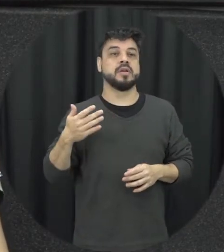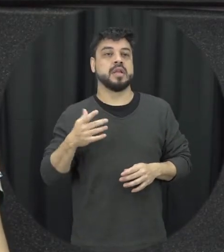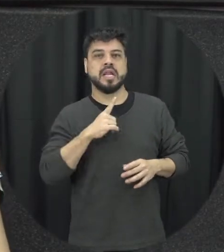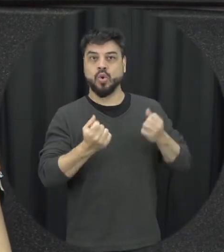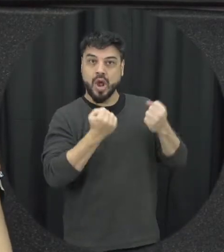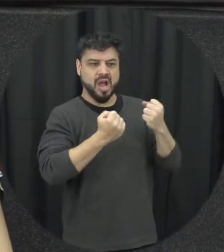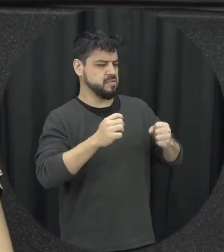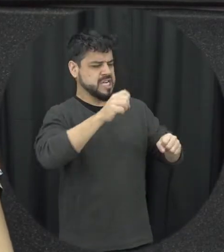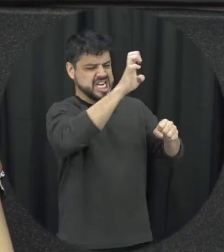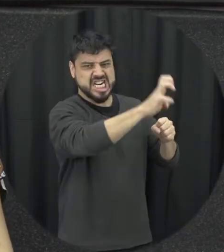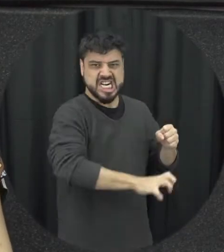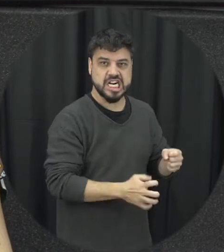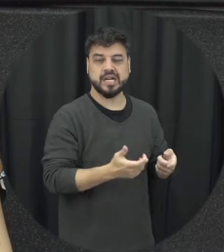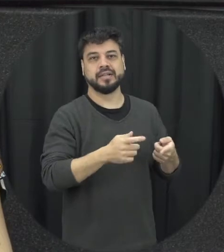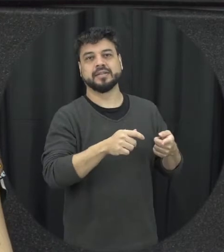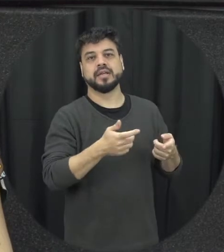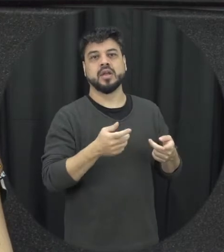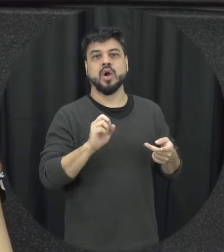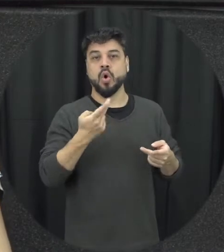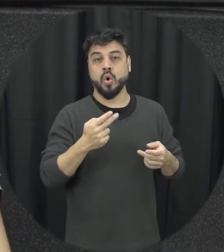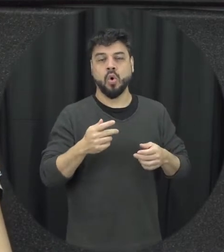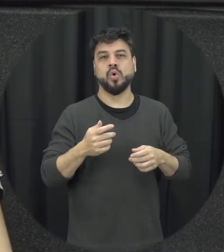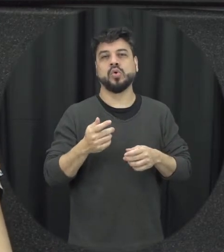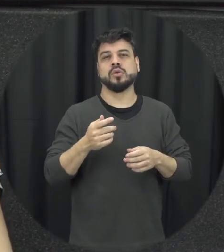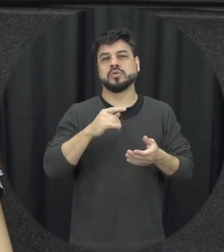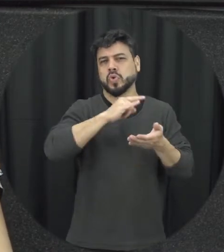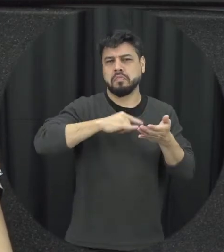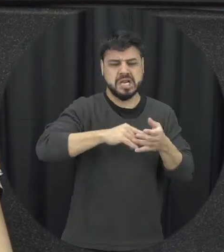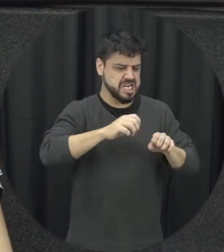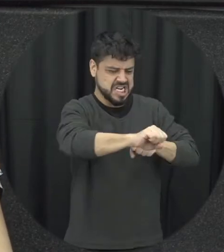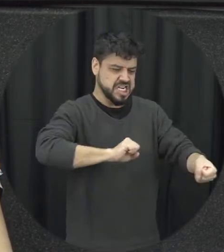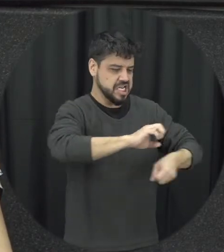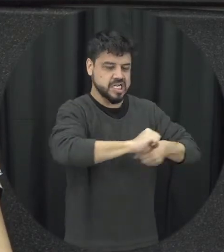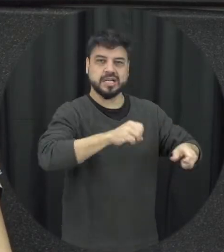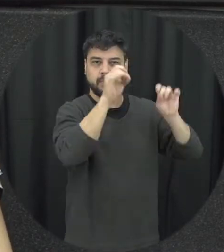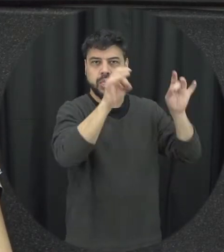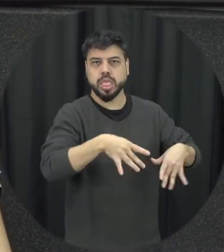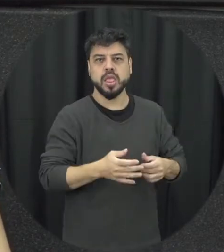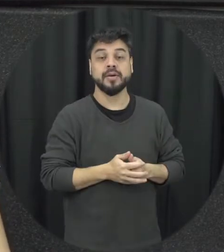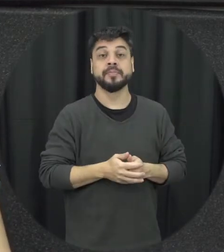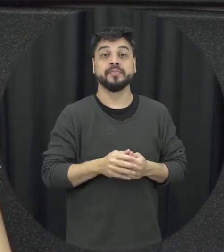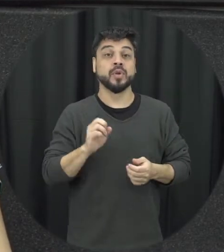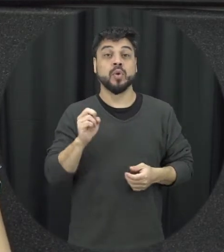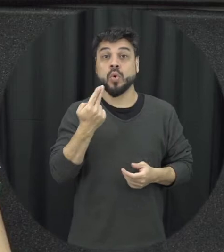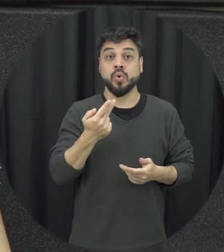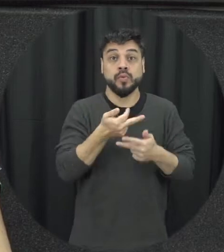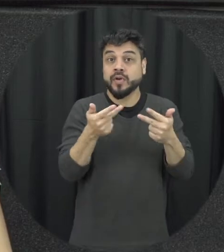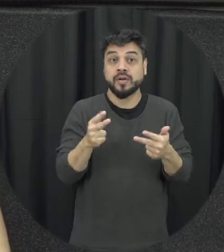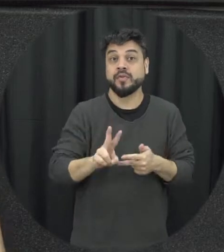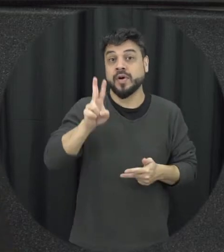pessoa pode rasgar documentos pessoais e pode pagar coisas que são os valor afetivo às vezes